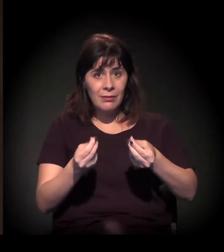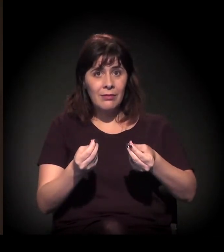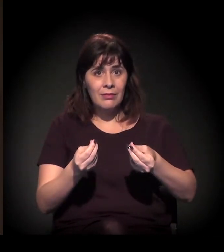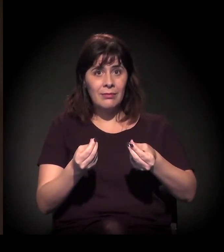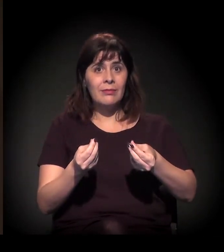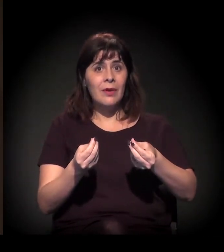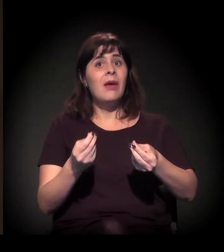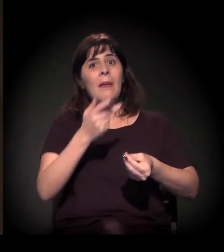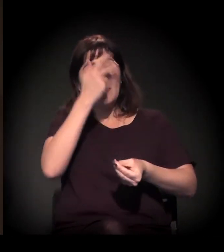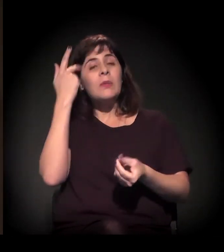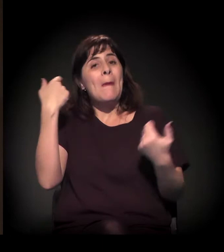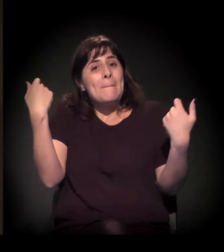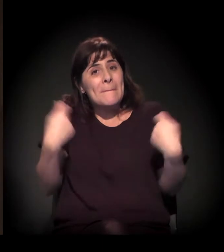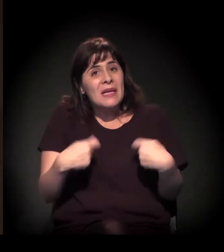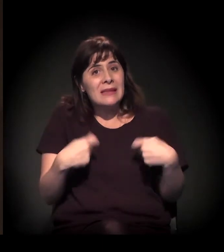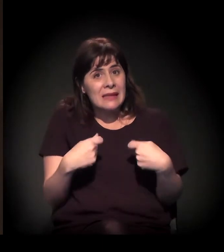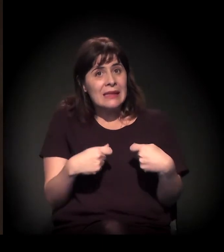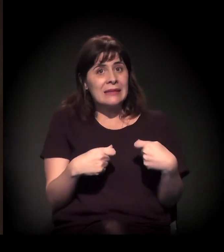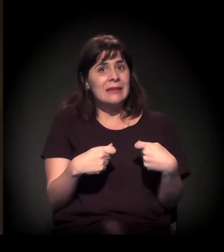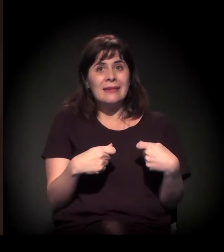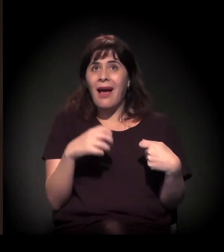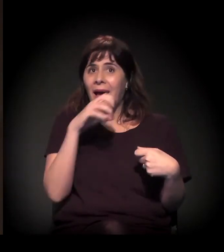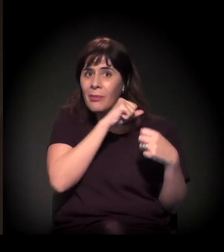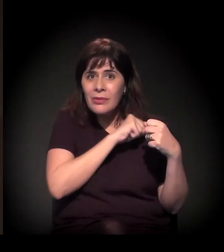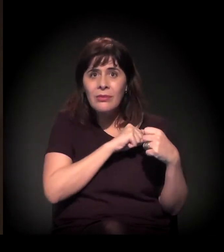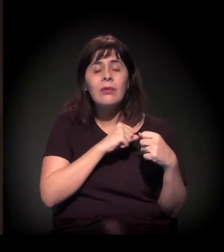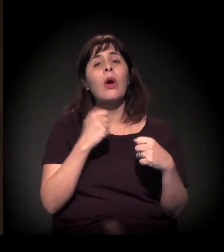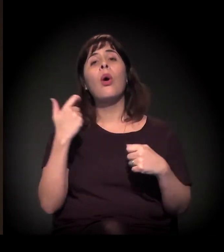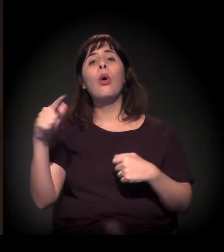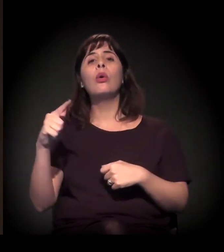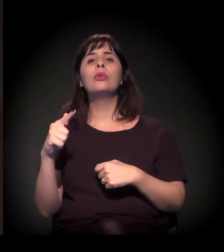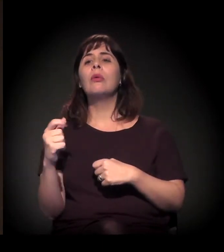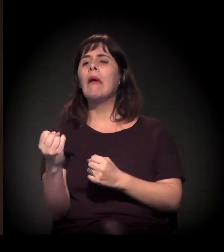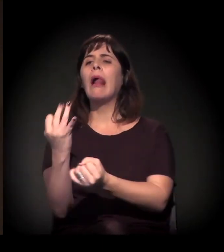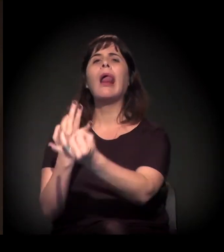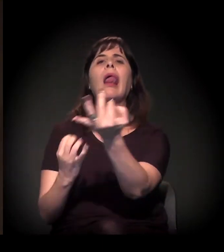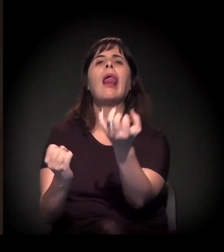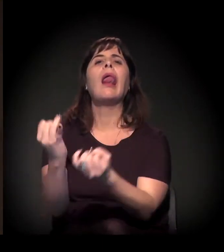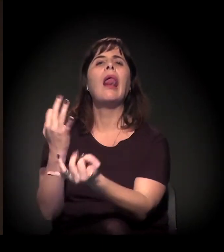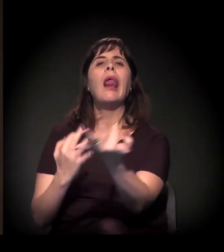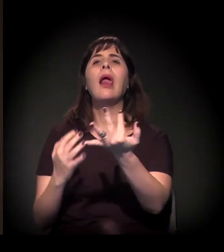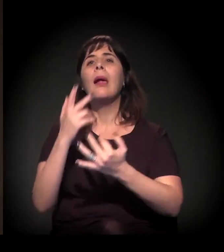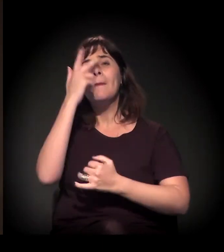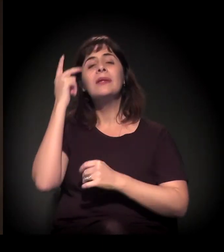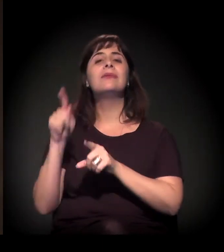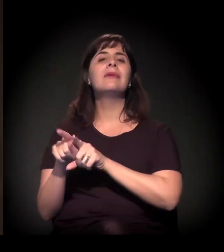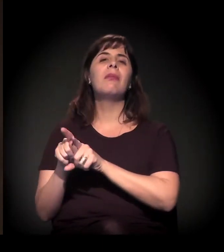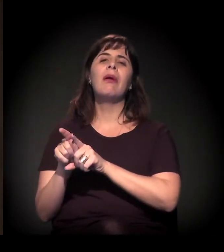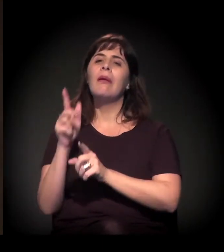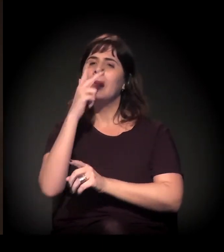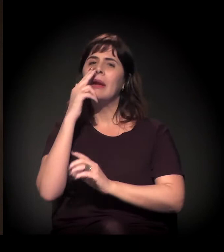e déficit qualitativo, que são aquelas que estão vivendo em moradias precárias na cidade.